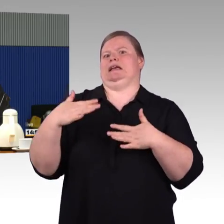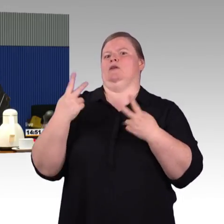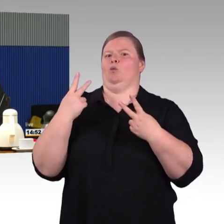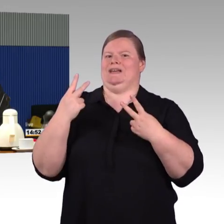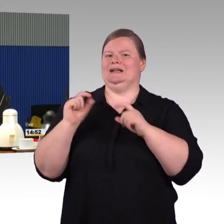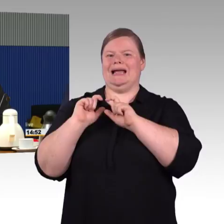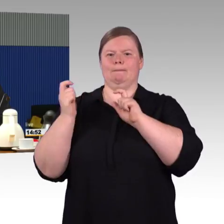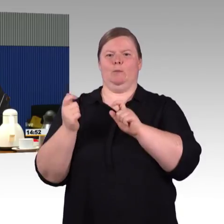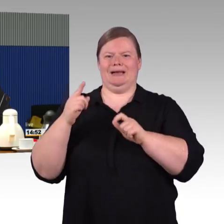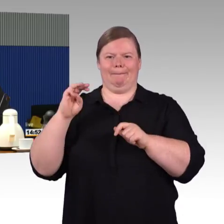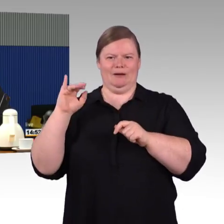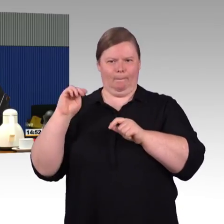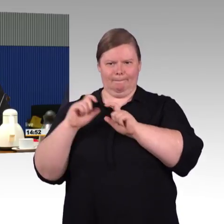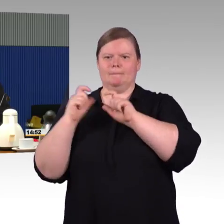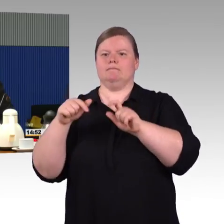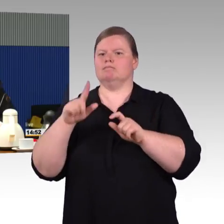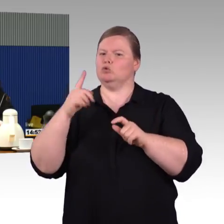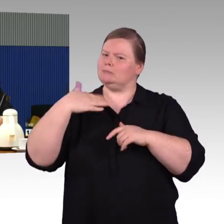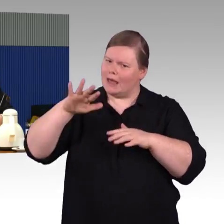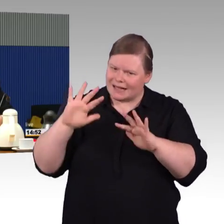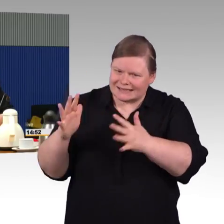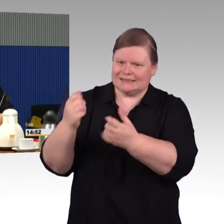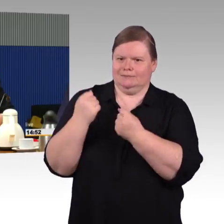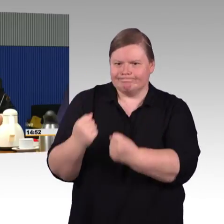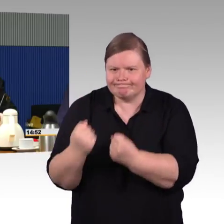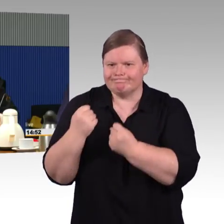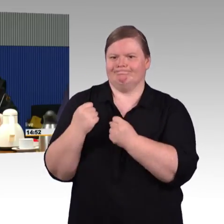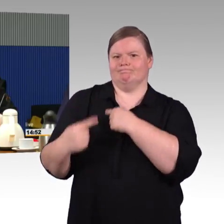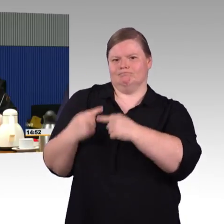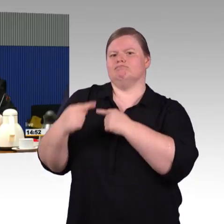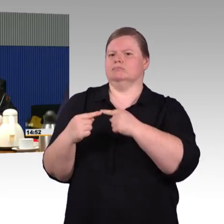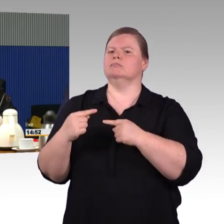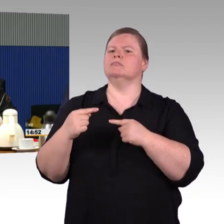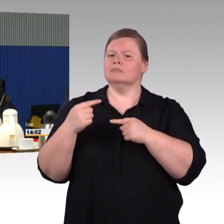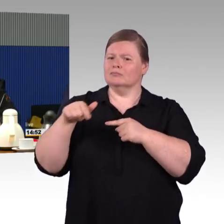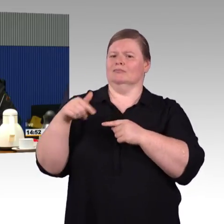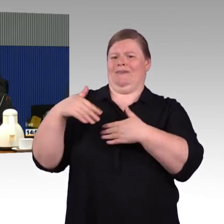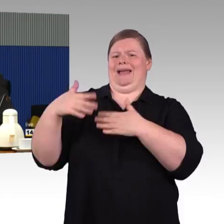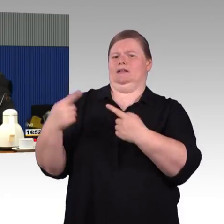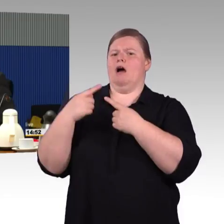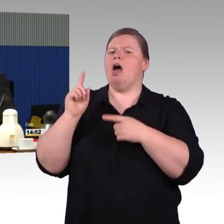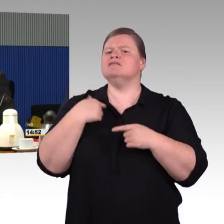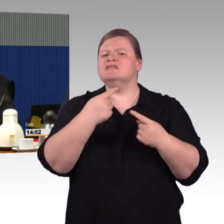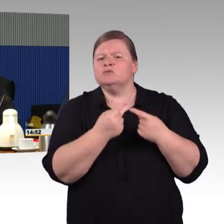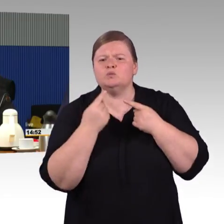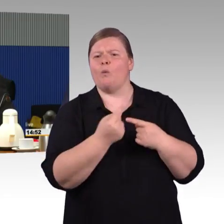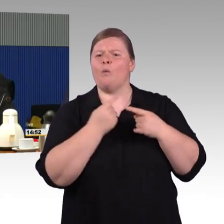um das auch bedienen zu können, noch mal Schulung von Personal an der Stelle ist wichtig. Die Frage, die direkt an mich gerichtet wurde,